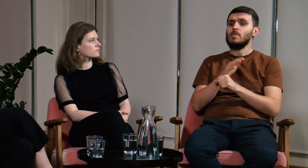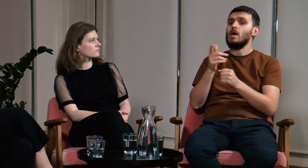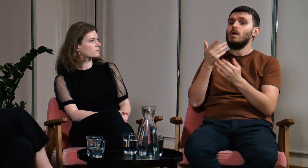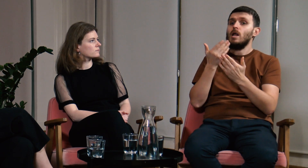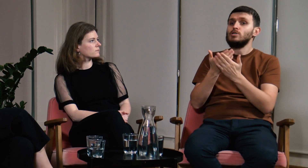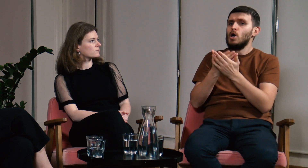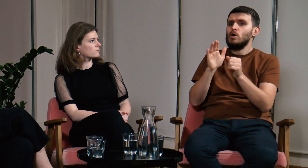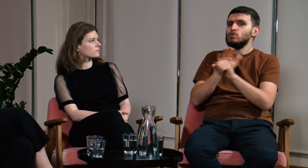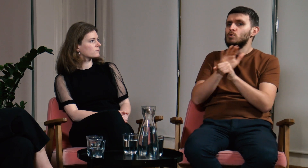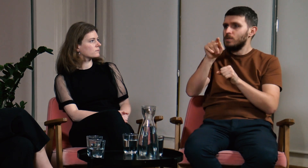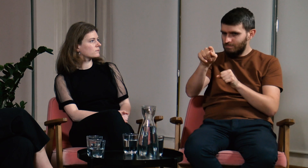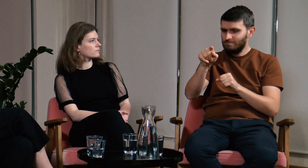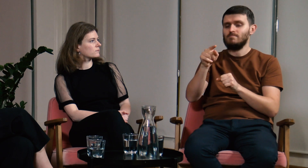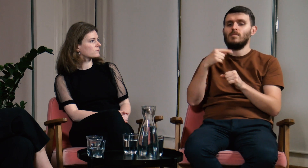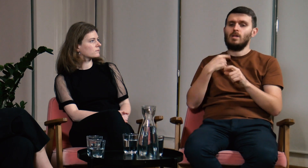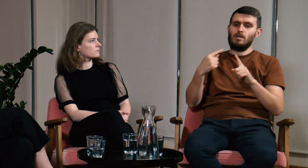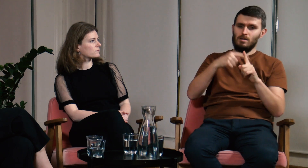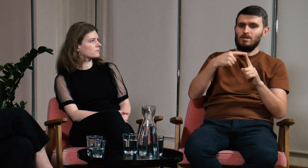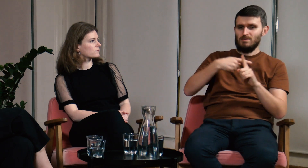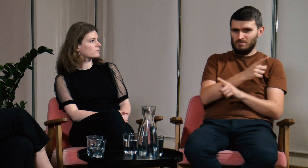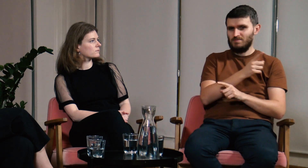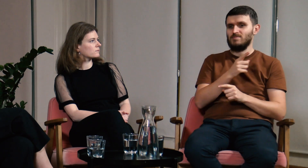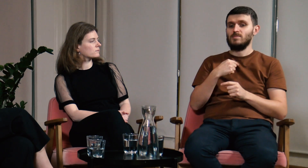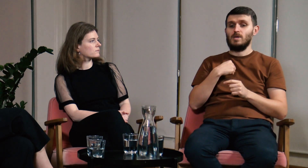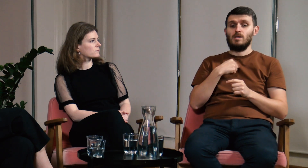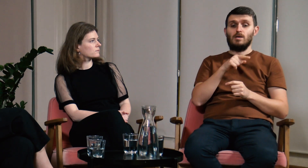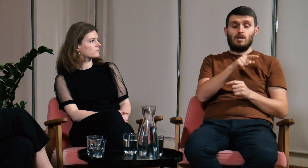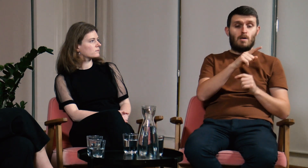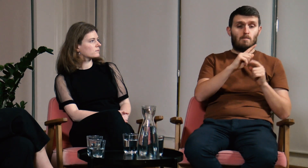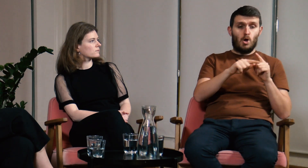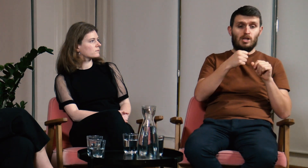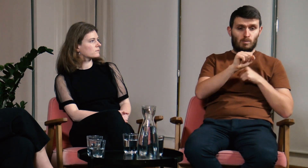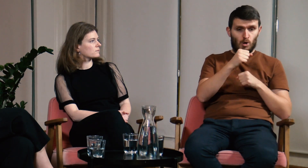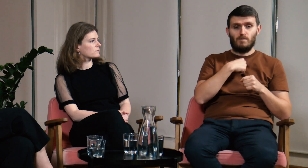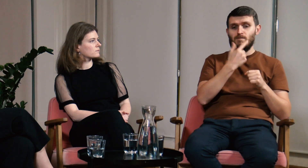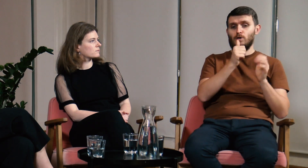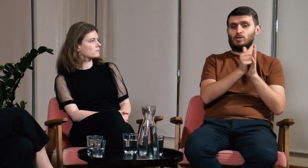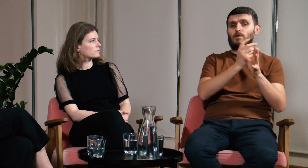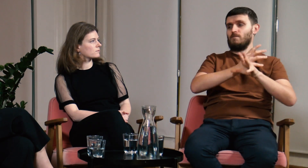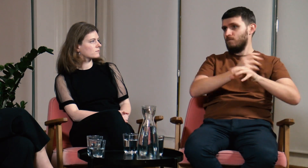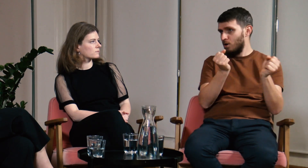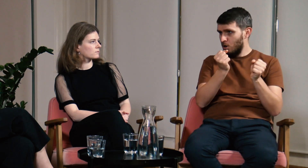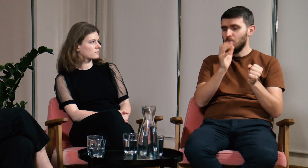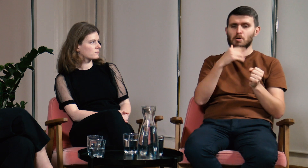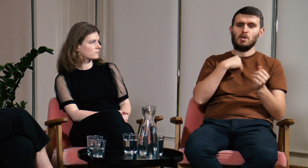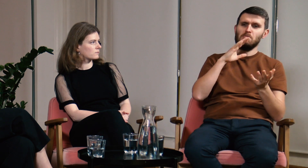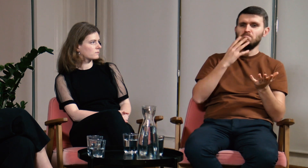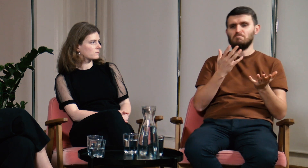Wyjaśnię jeszcze moją chęć uzupełnienia swojej wiedzy. Studia podyplomowe ukończyłem w 2016 roku i wiedziałem,